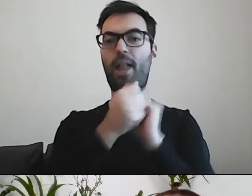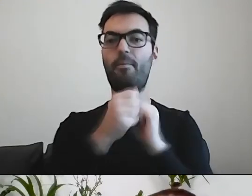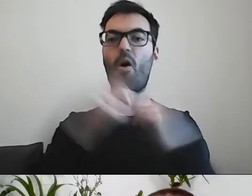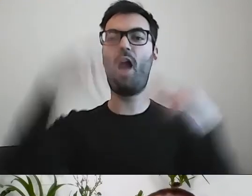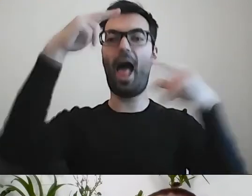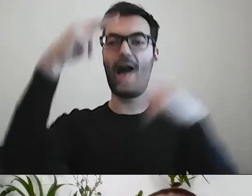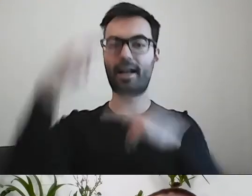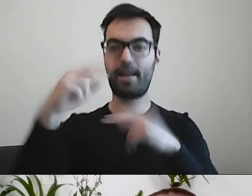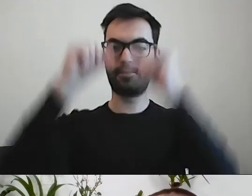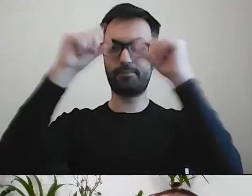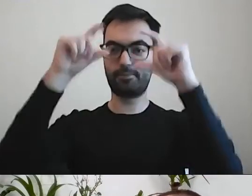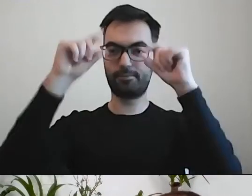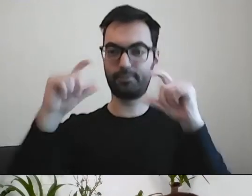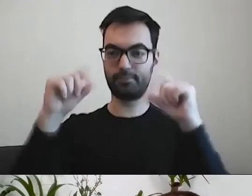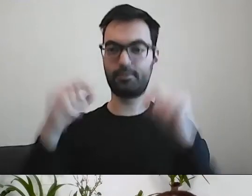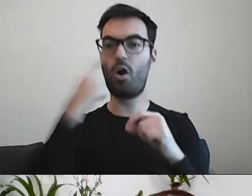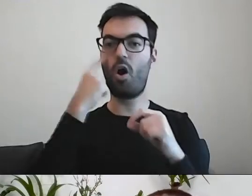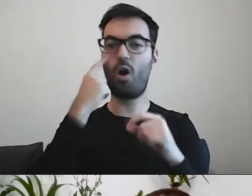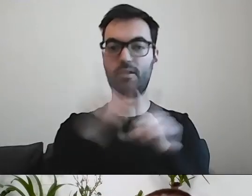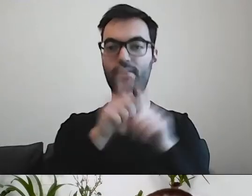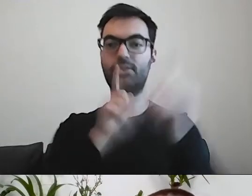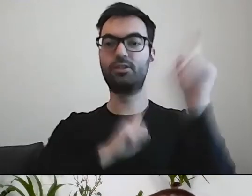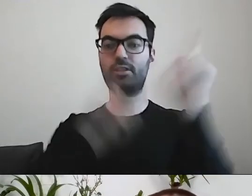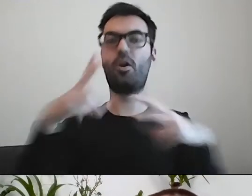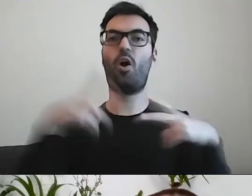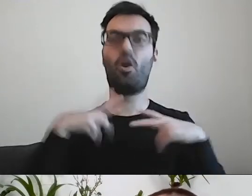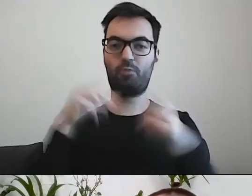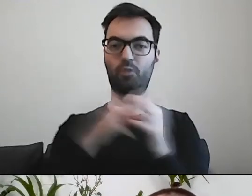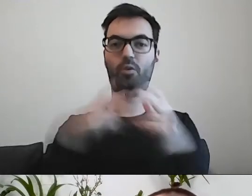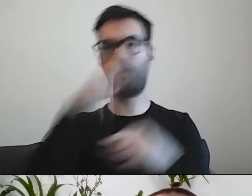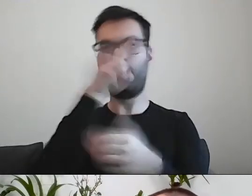Oko musi czasem odpocząć podczas lektury.